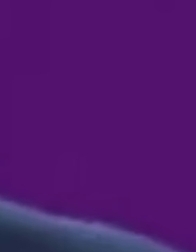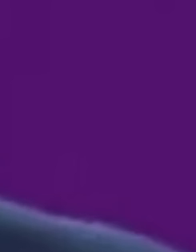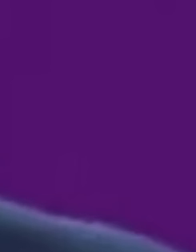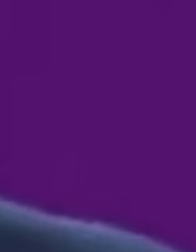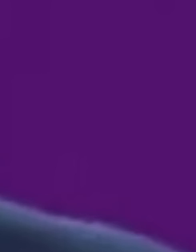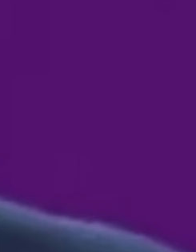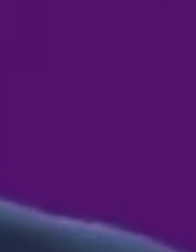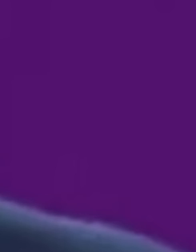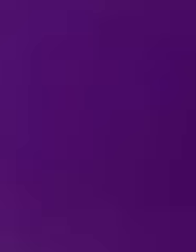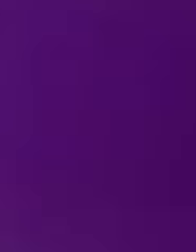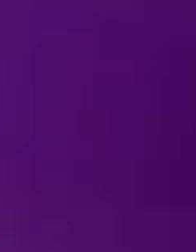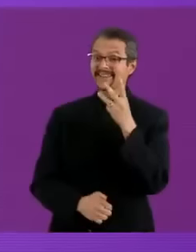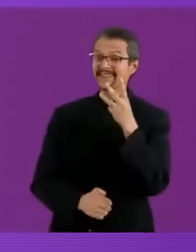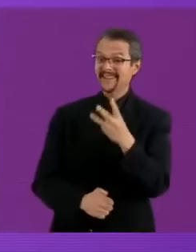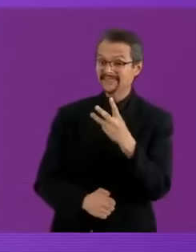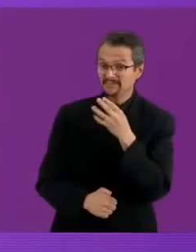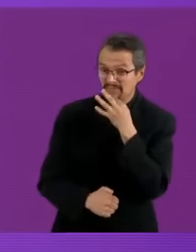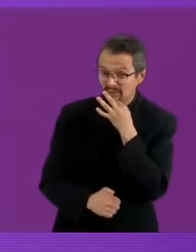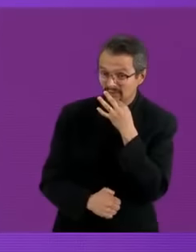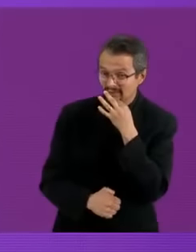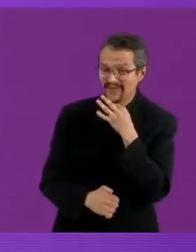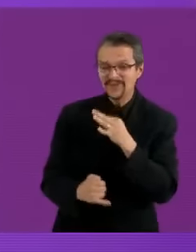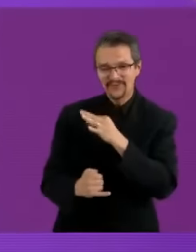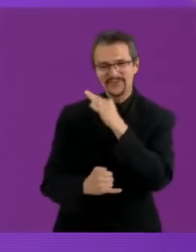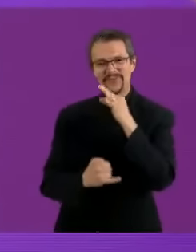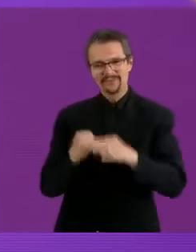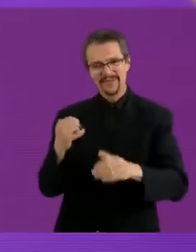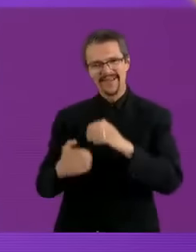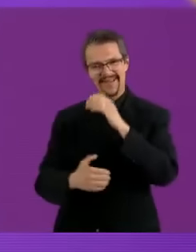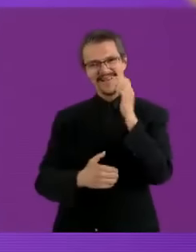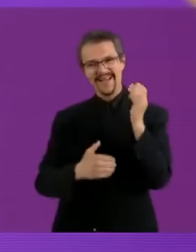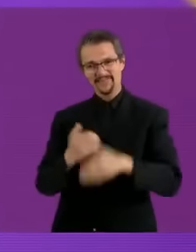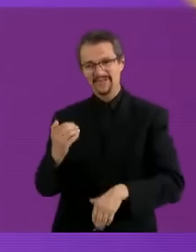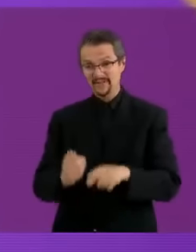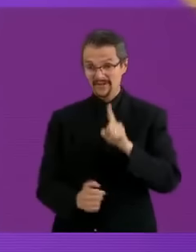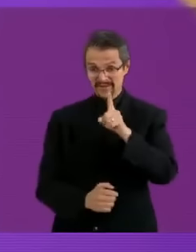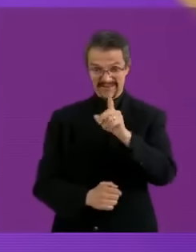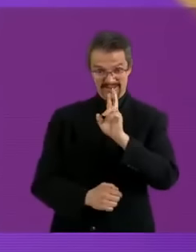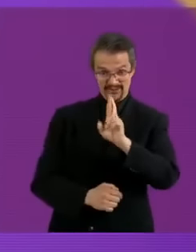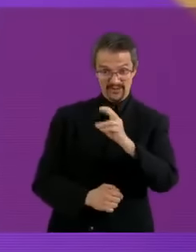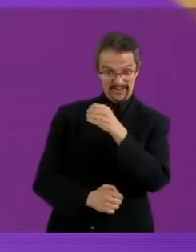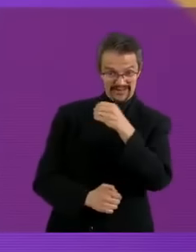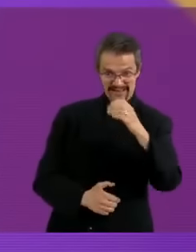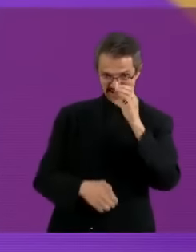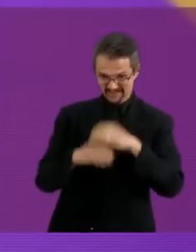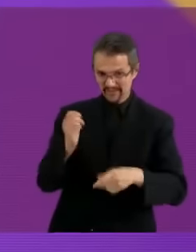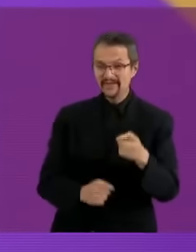pinches viejas pvtas Eh... y bueno, con esta participación hemos concluido este primer poop presidencial